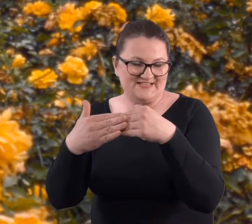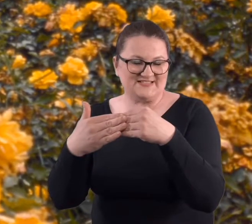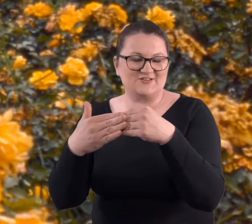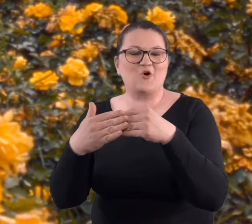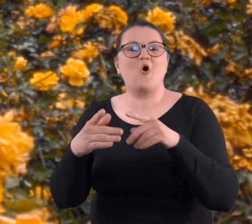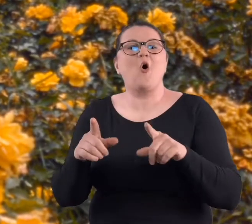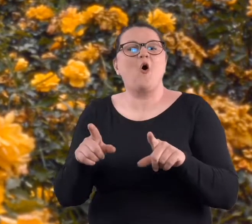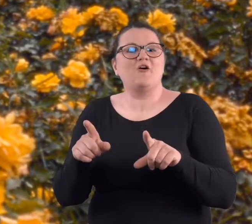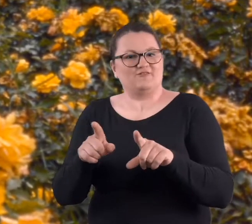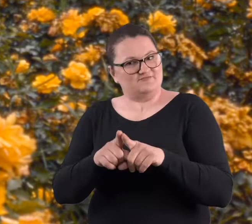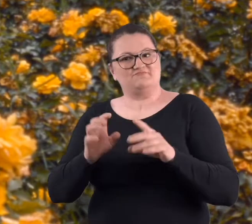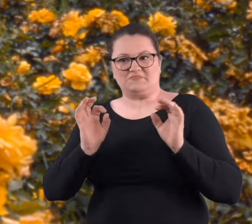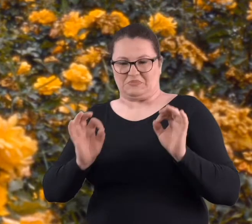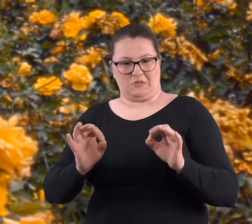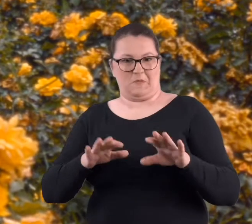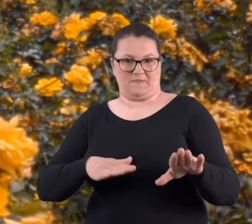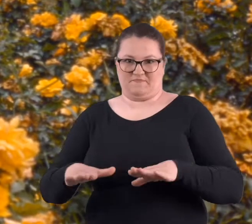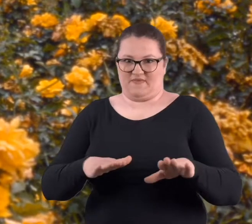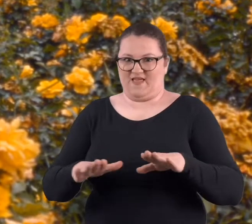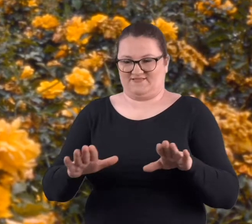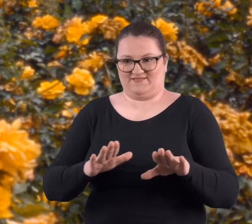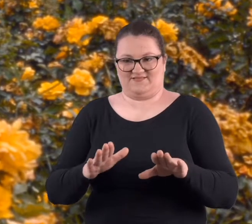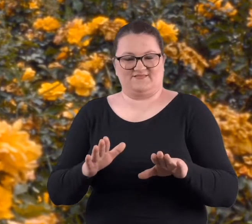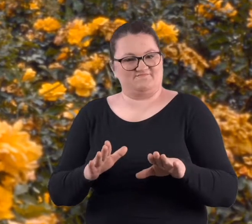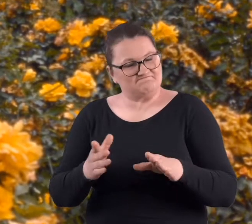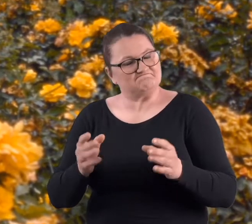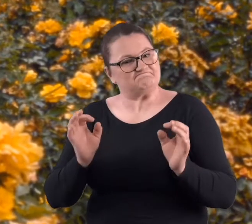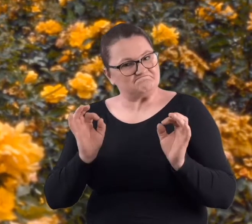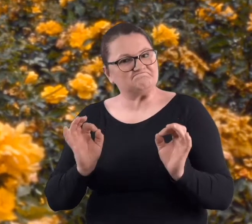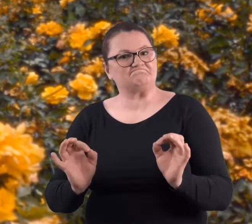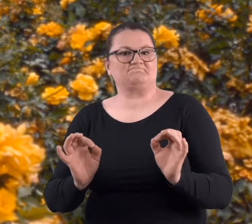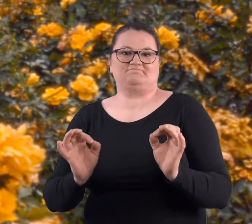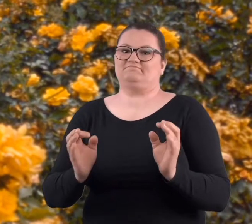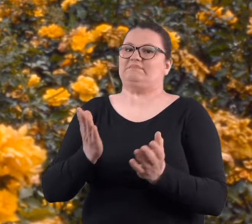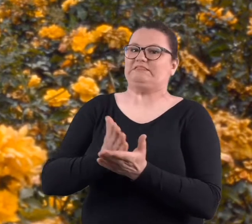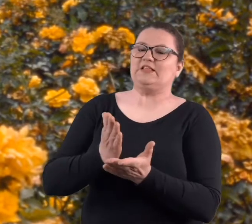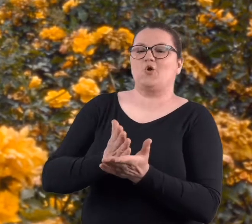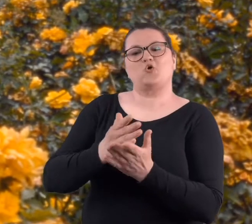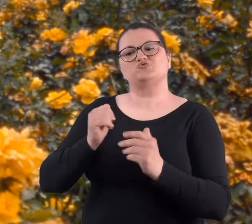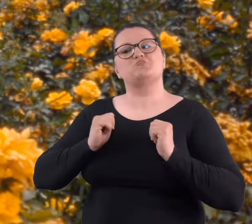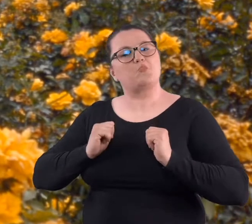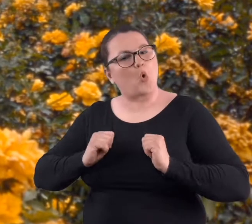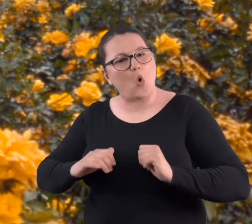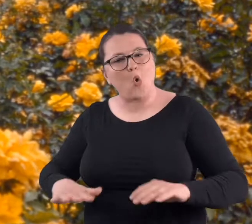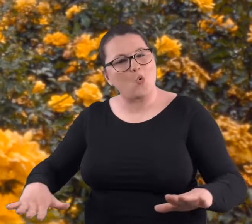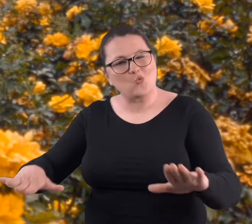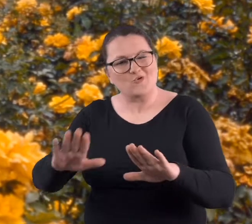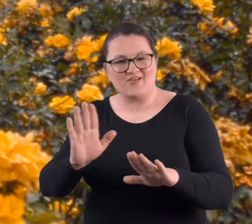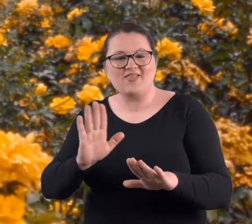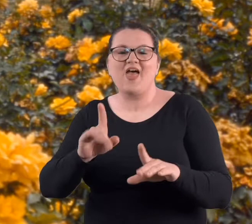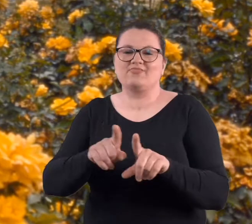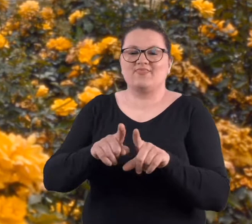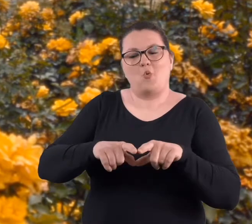No i było to dość dobre miejsce, nie tylko, że tam był spokój, ale też